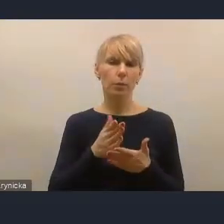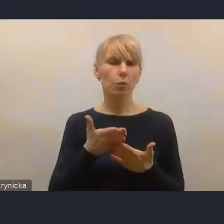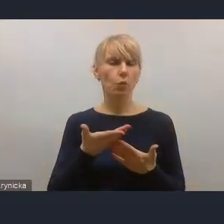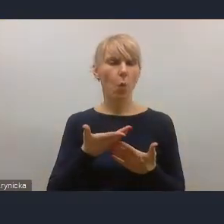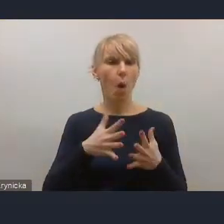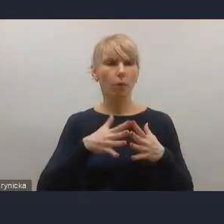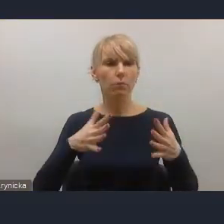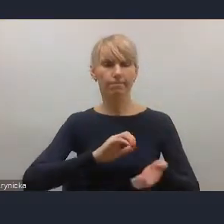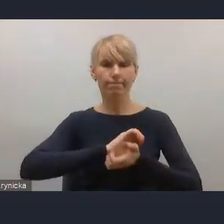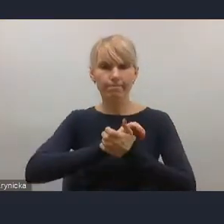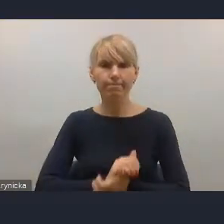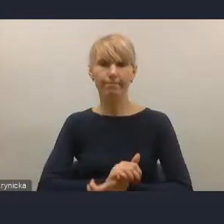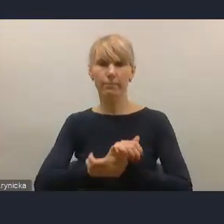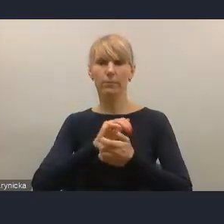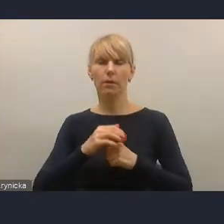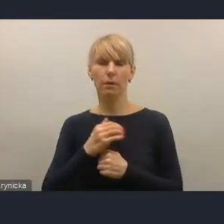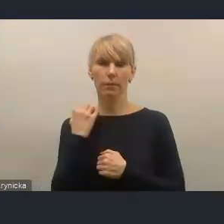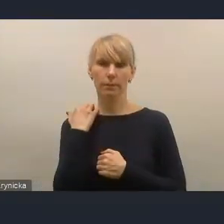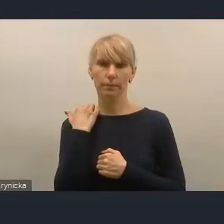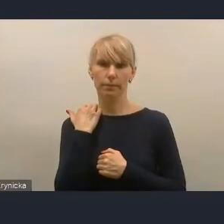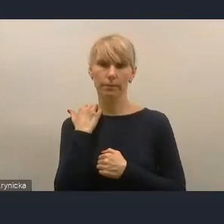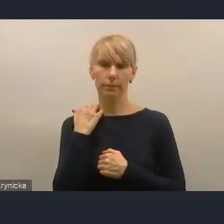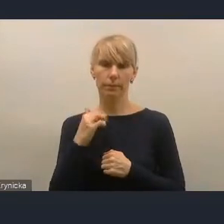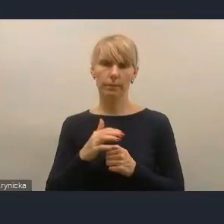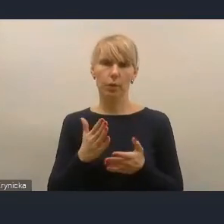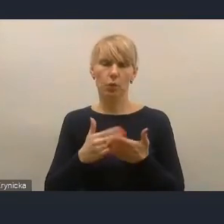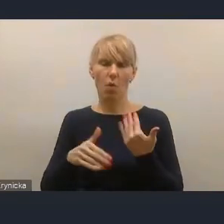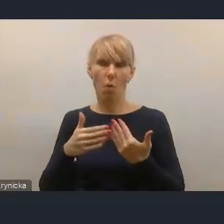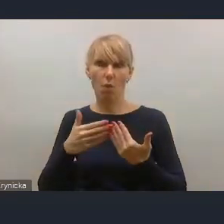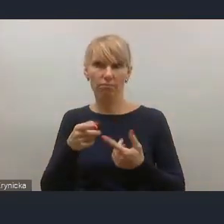mimo, że tak powiem, naprawdę sporej aktywności Ministerstwa w tym zakresie,